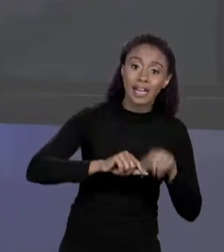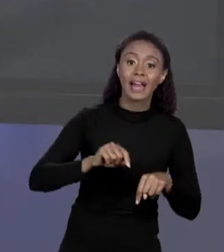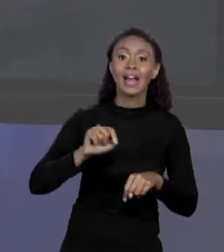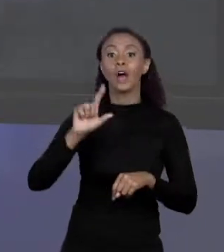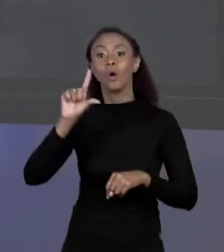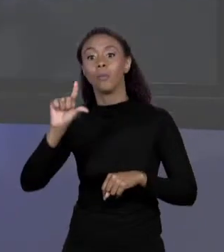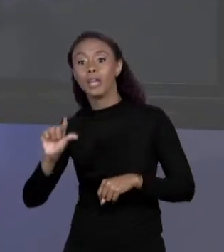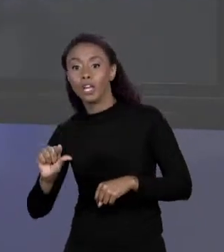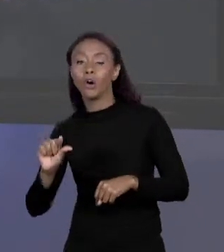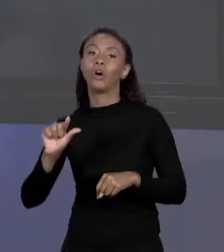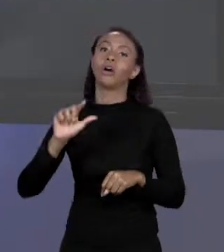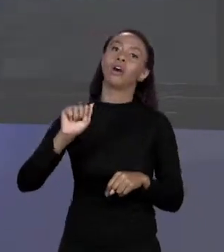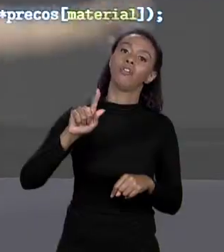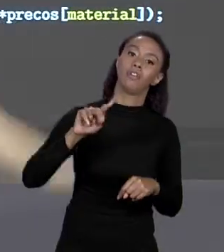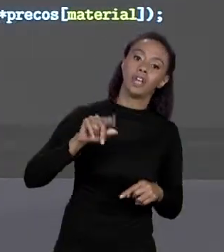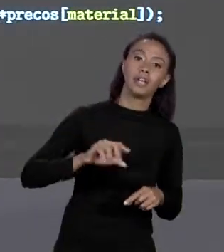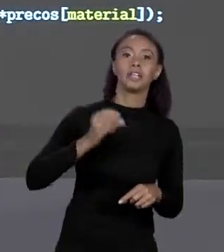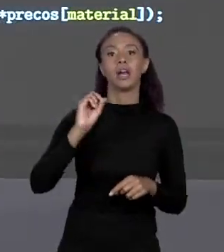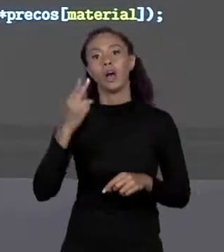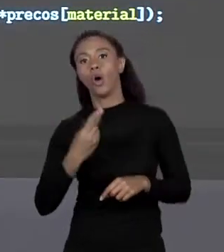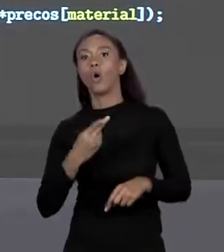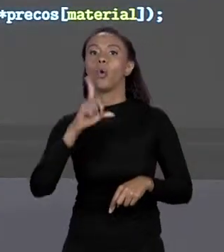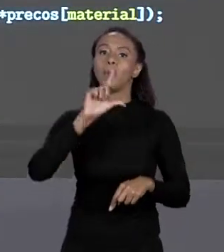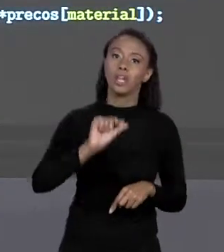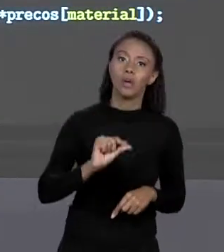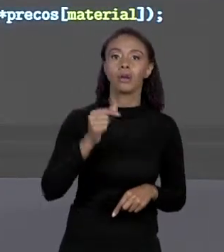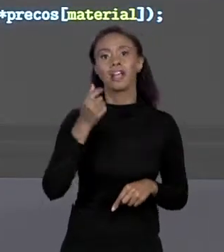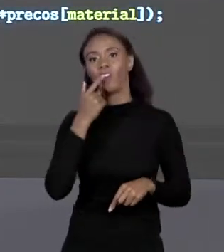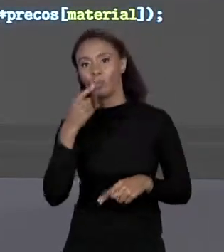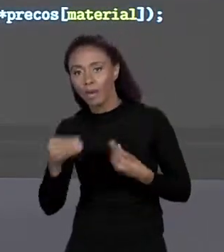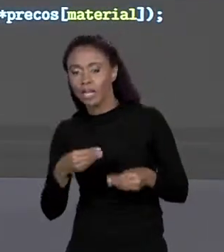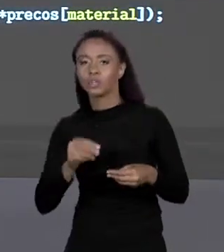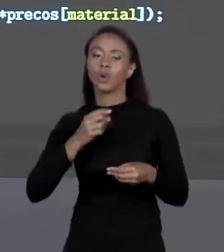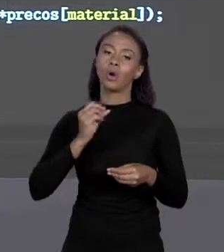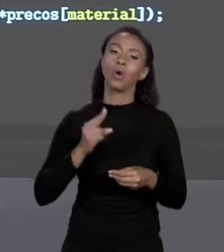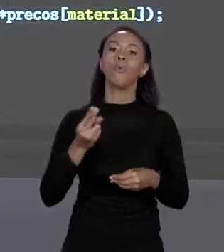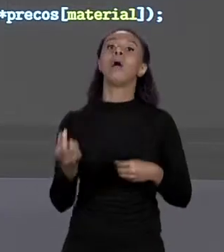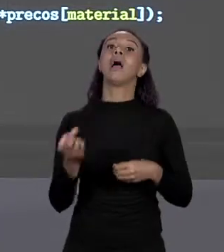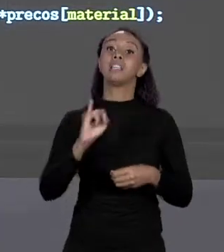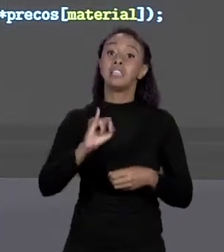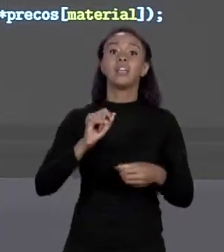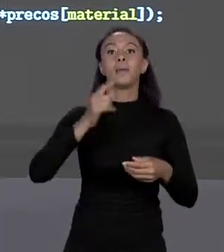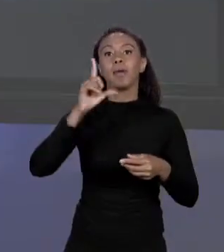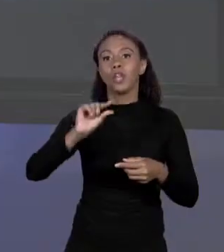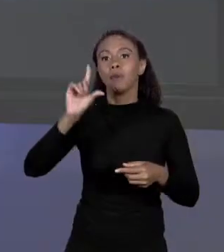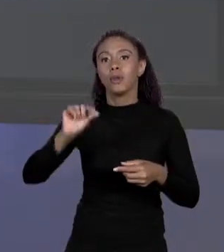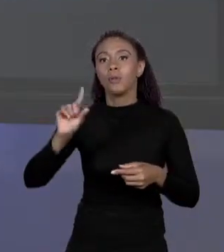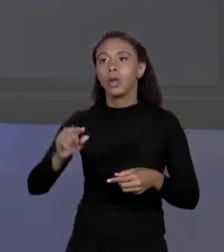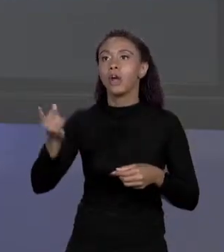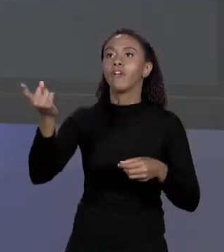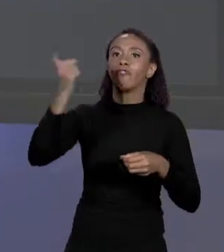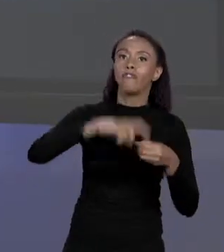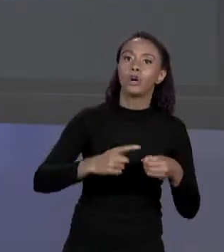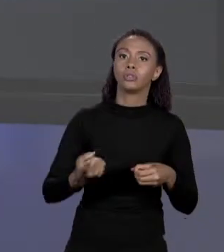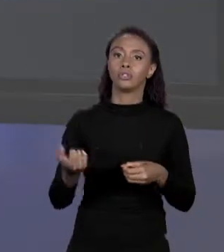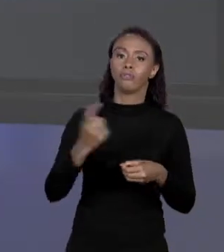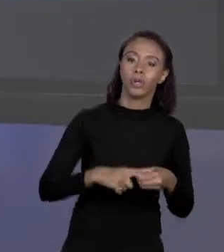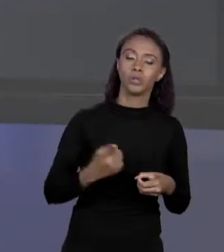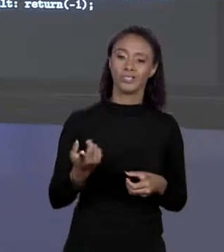QUE PLÁSTICO OU ÁREA MENOR QUE 0, "RETURN" MENOS 1. ENTÃO COLOQUEI OS TESTES, MAS A MÁGICA QUE SUBSTITUI TODO ESSE